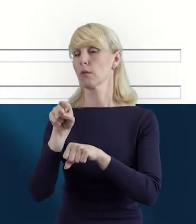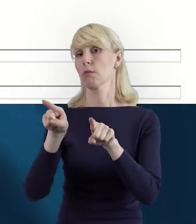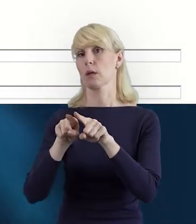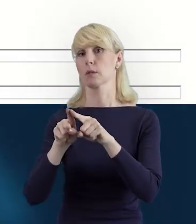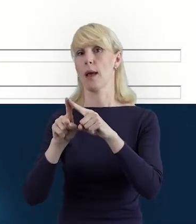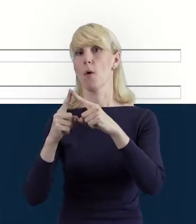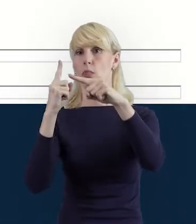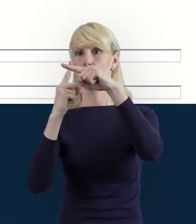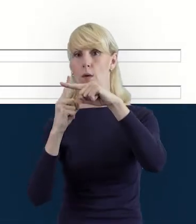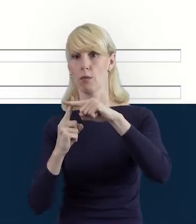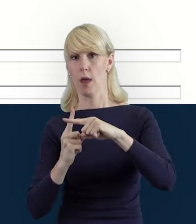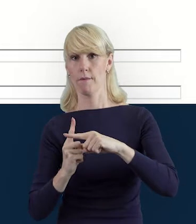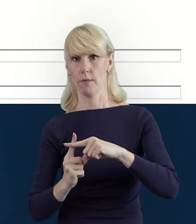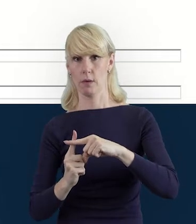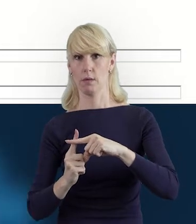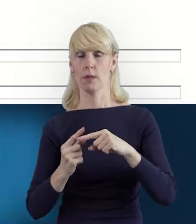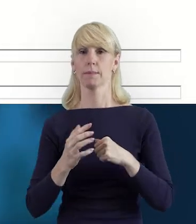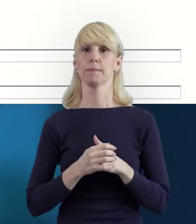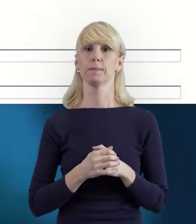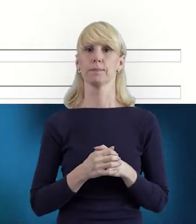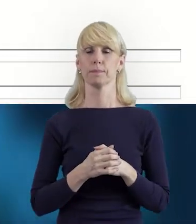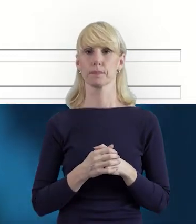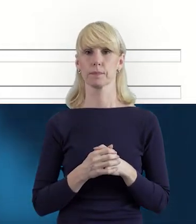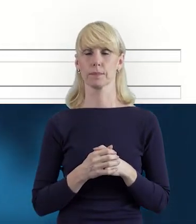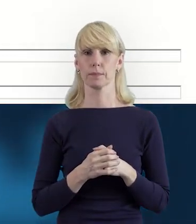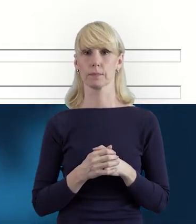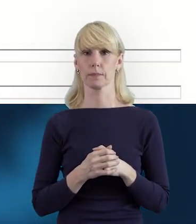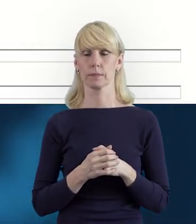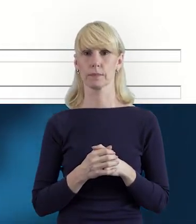dodawane są kolejne osoby zaangażowane w realizację projektu.